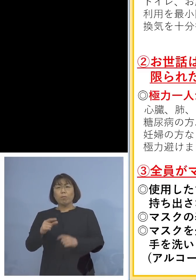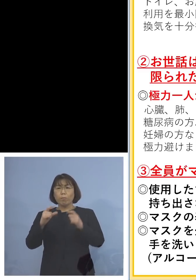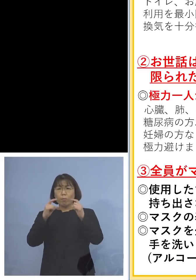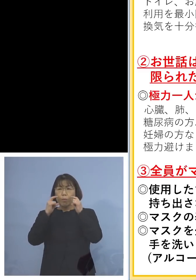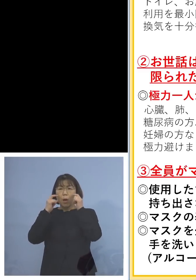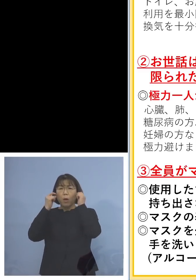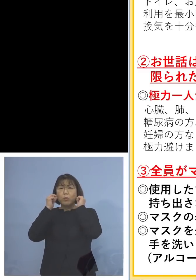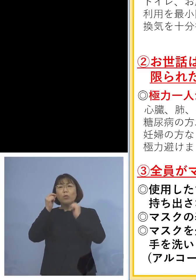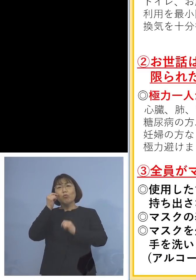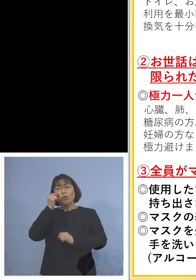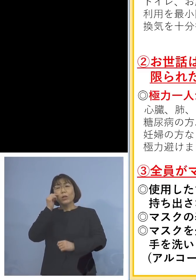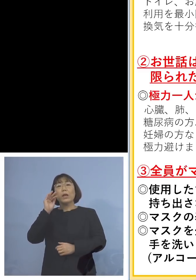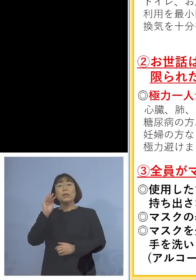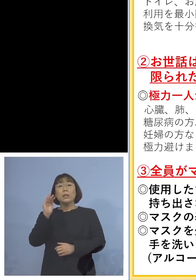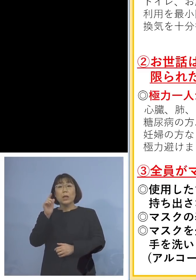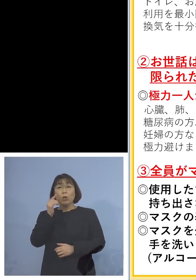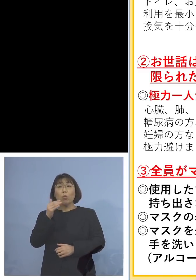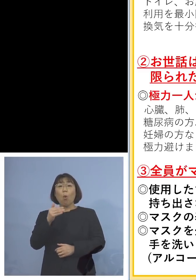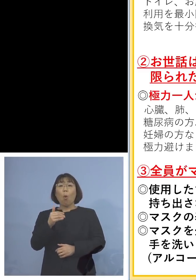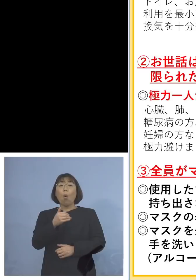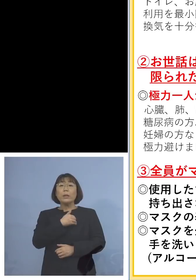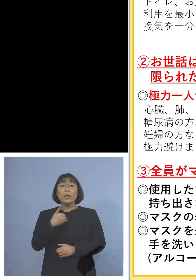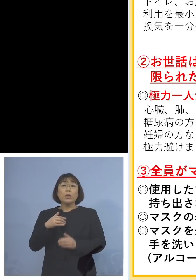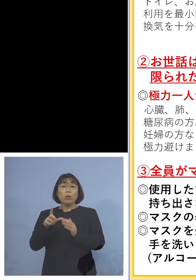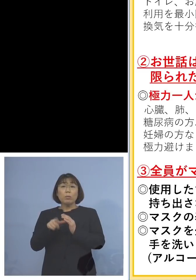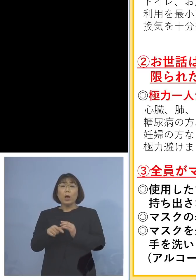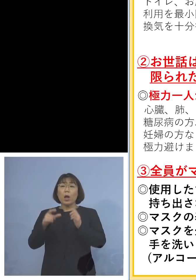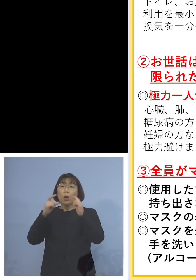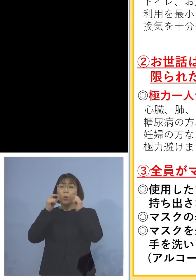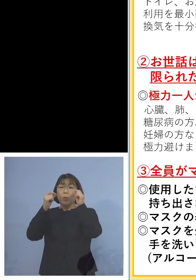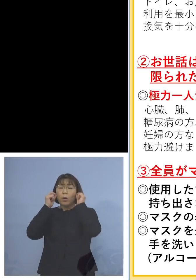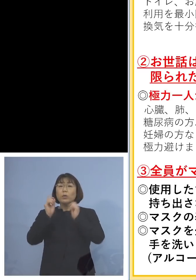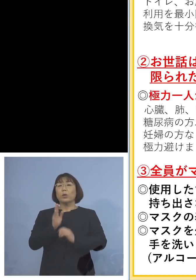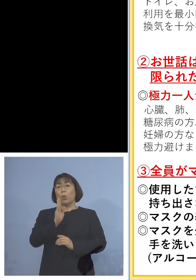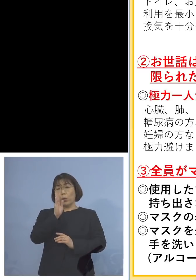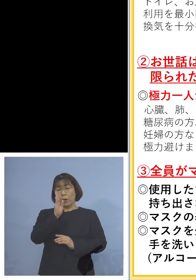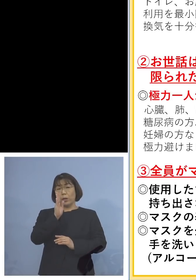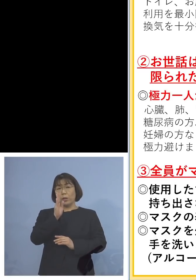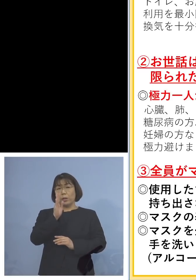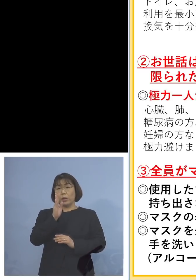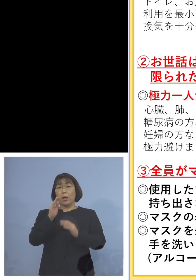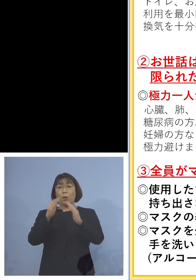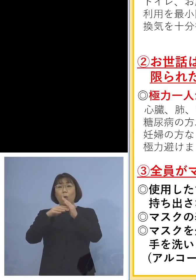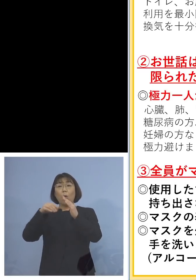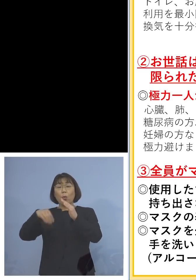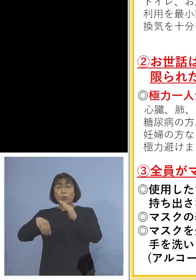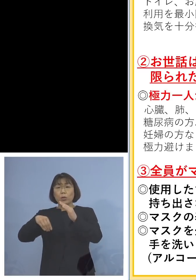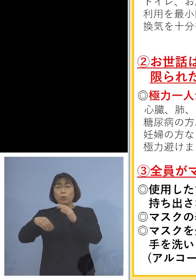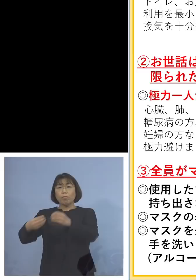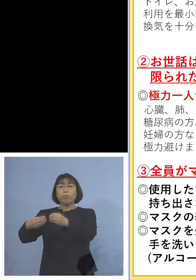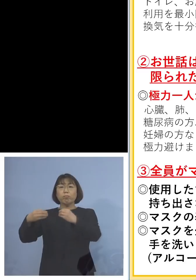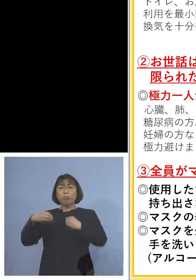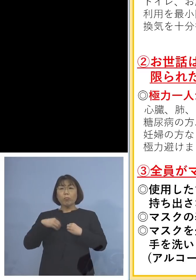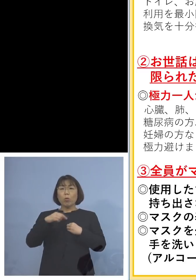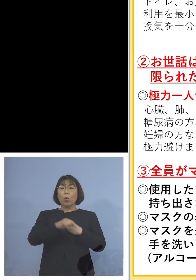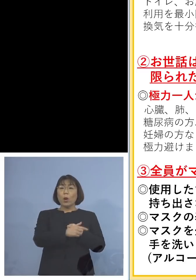でも、できるのであれば 着けていただきたい 実は家庭内でもらって それを児童等利用施設へ行って